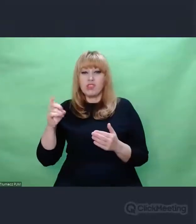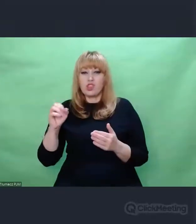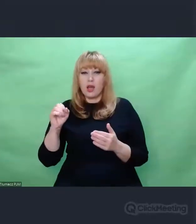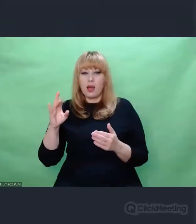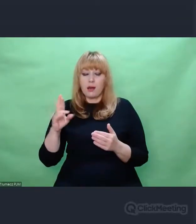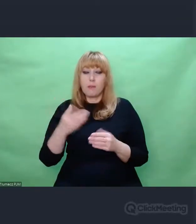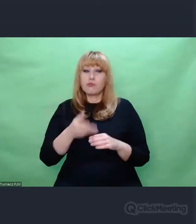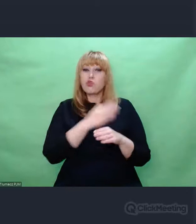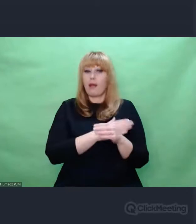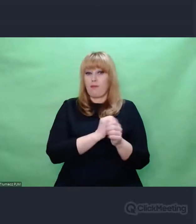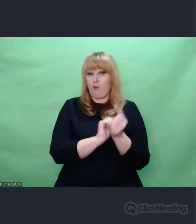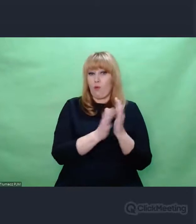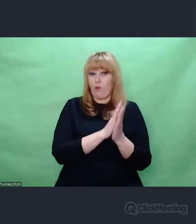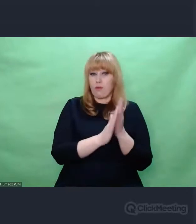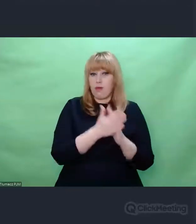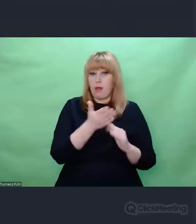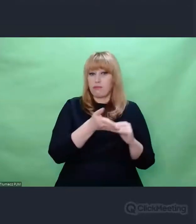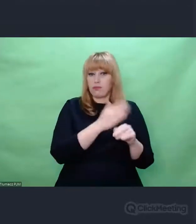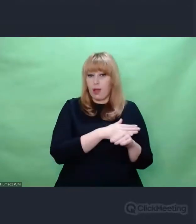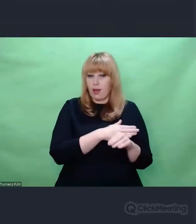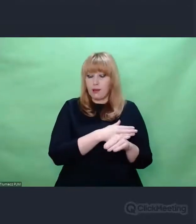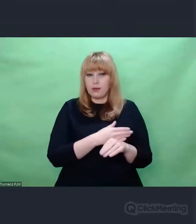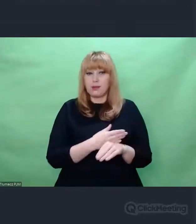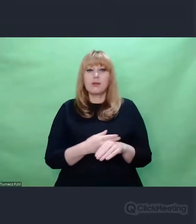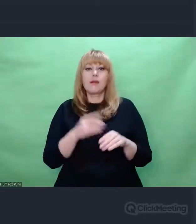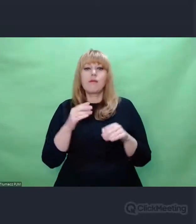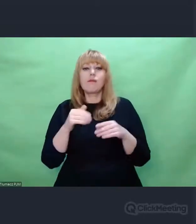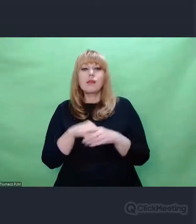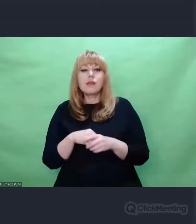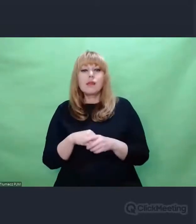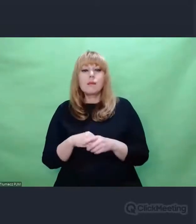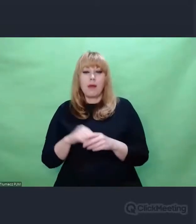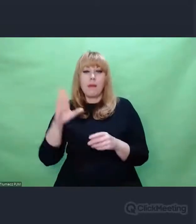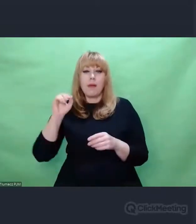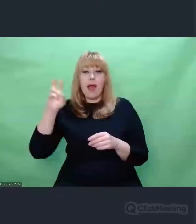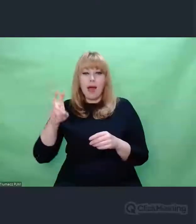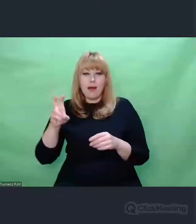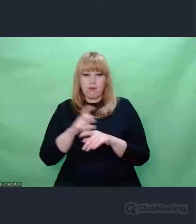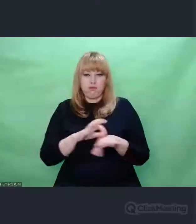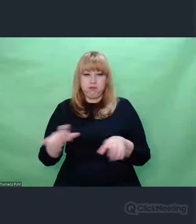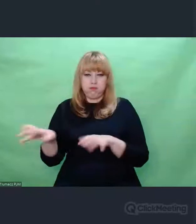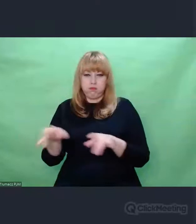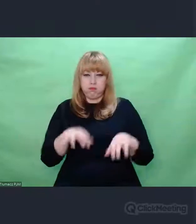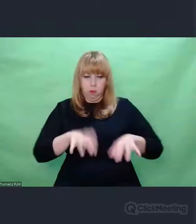Z 30-tych lat jego wersje utworów Bacha granych na fortepianie. Oryginalne nagrania.